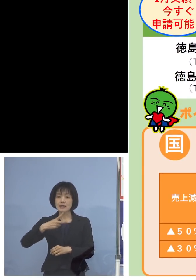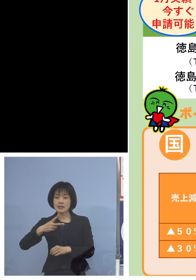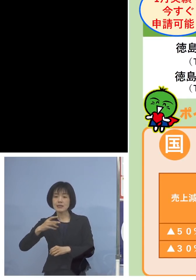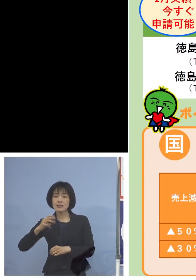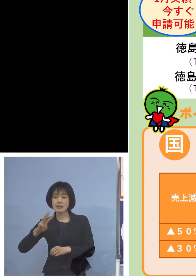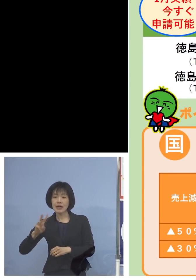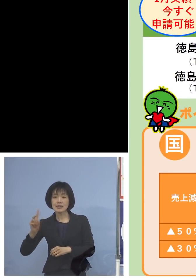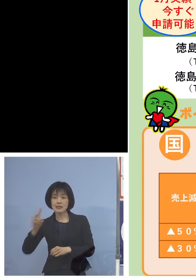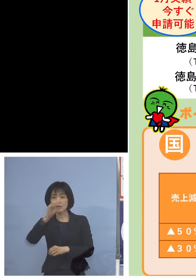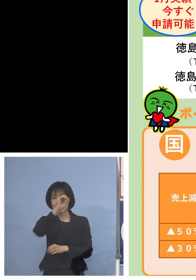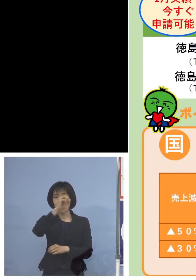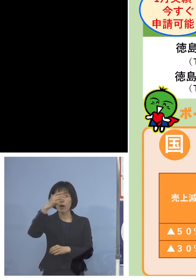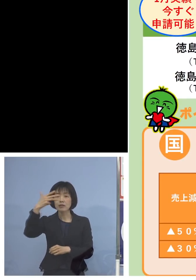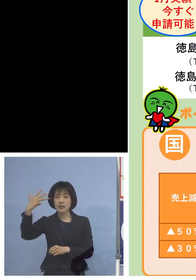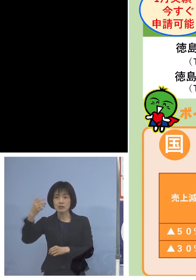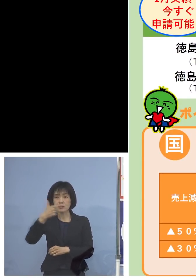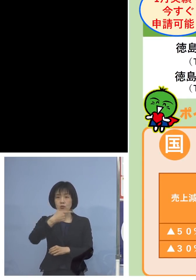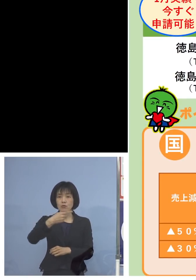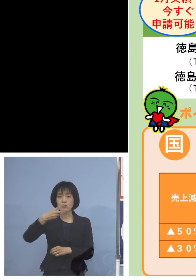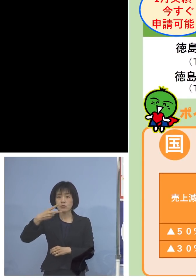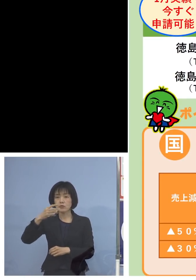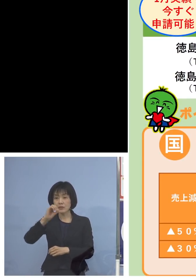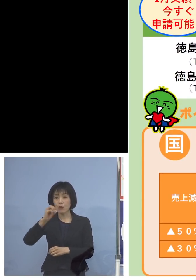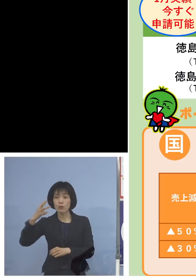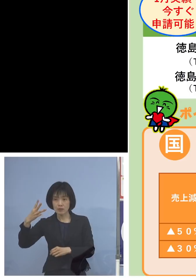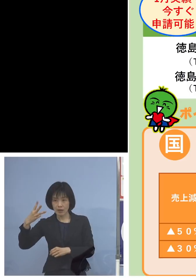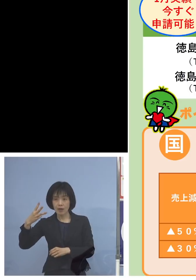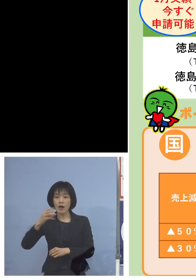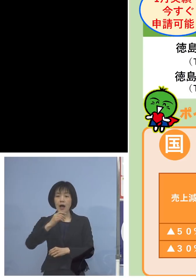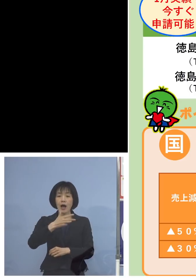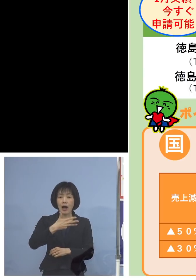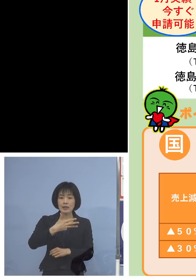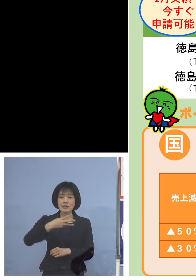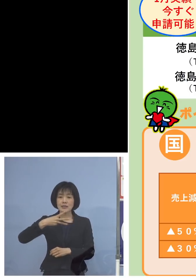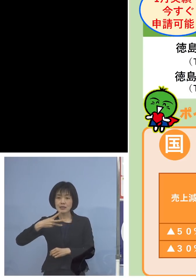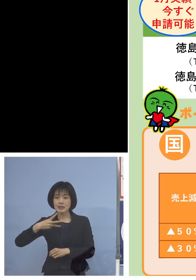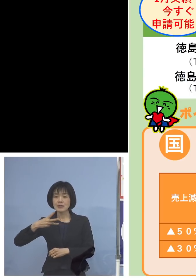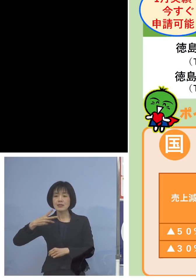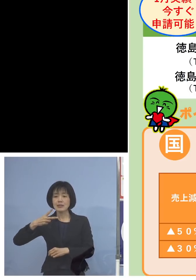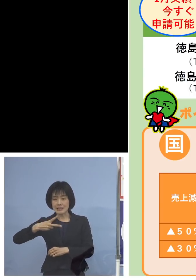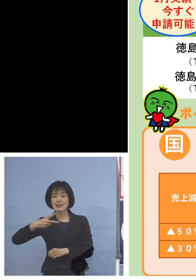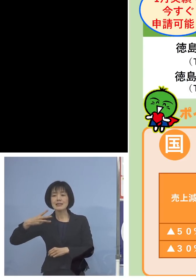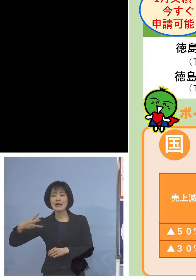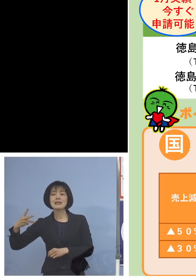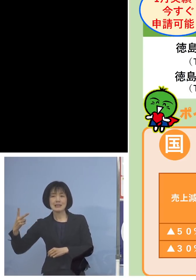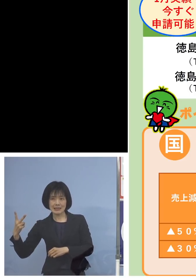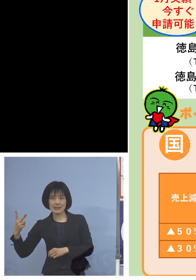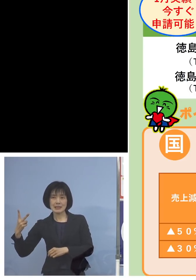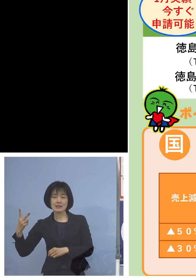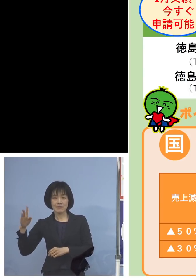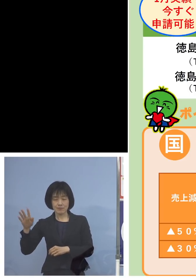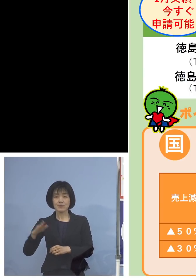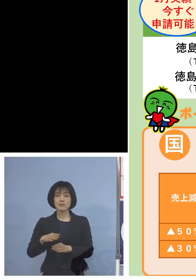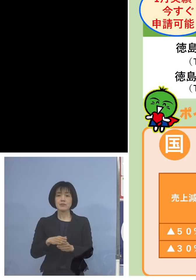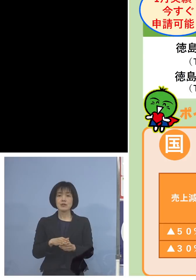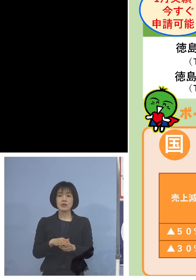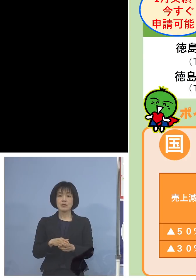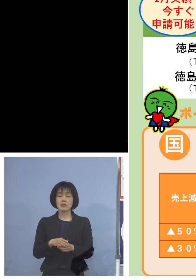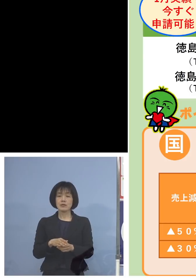088-603-8232 またしばらくの間